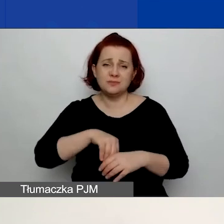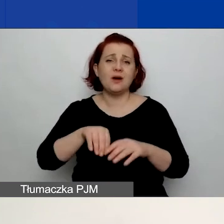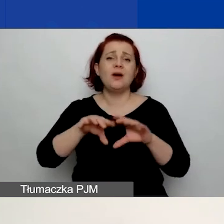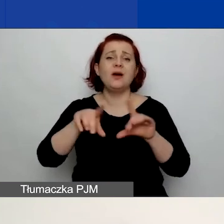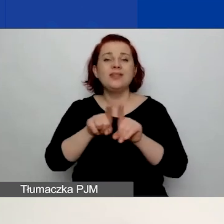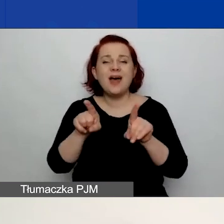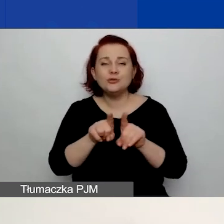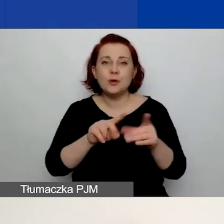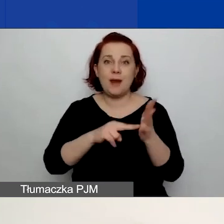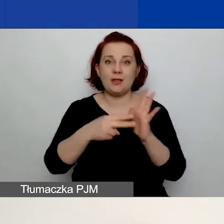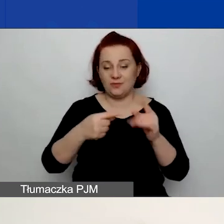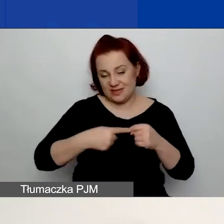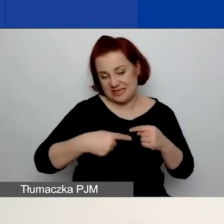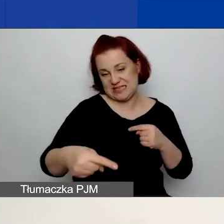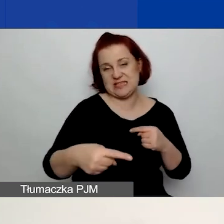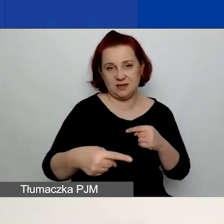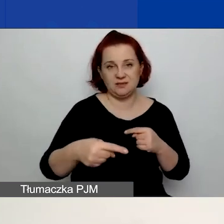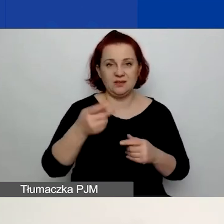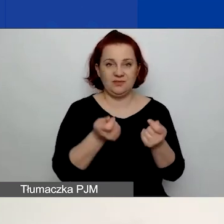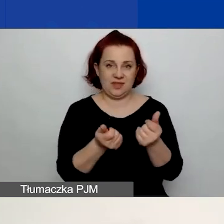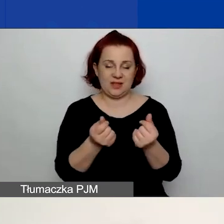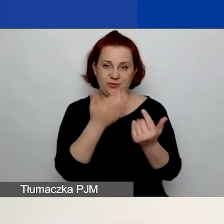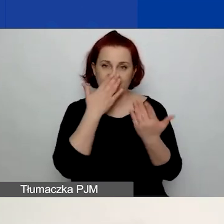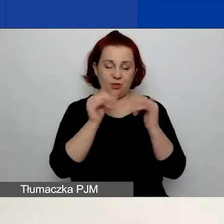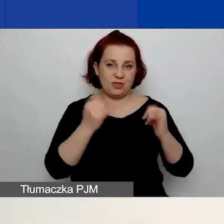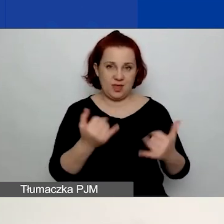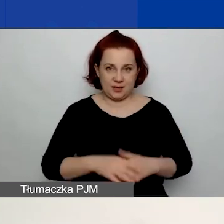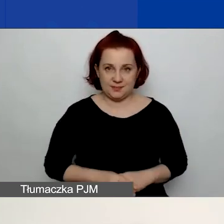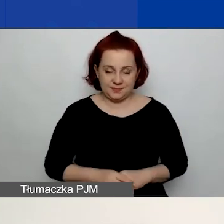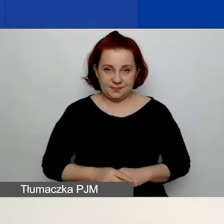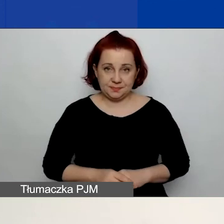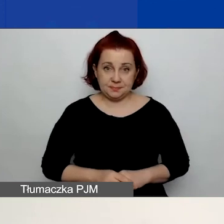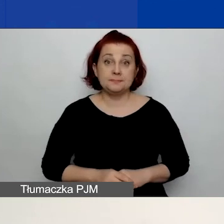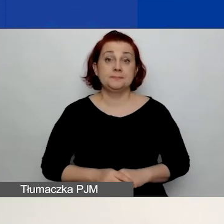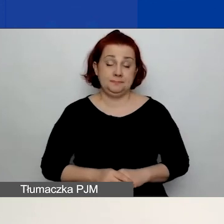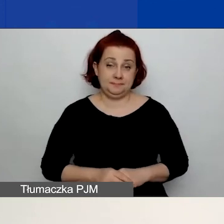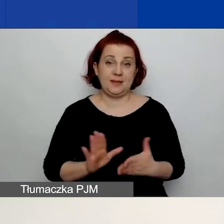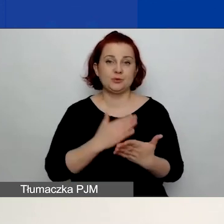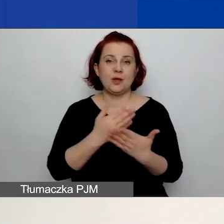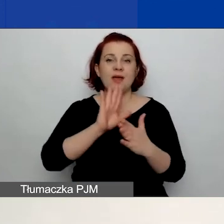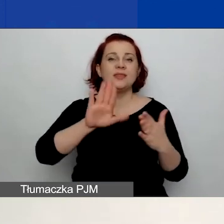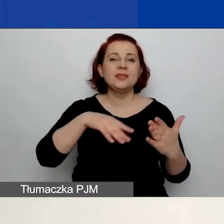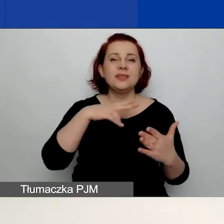i planowane w bieżącym roku bilansowym. Tak jak w przypadku deklaracji, o których mówiłam przed chwilą,